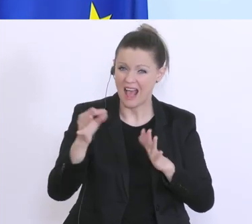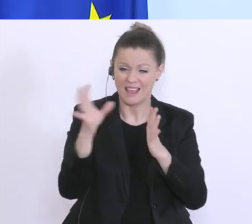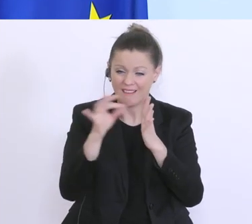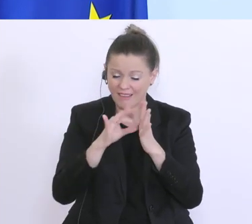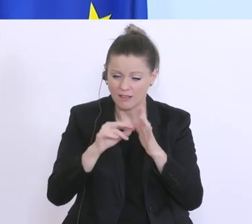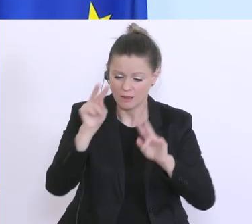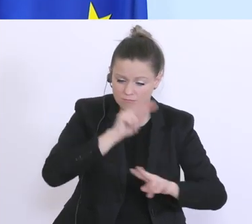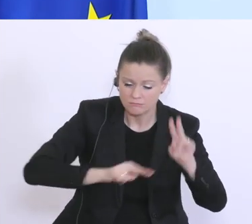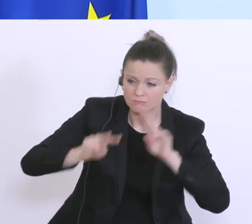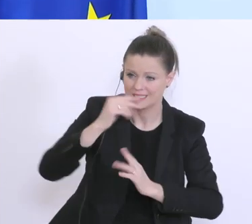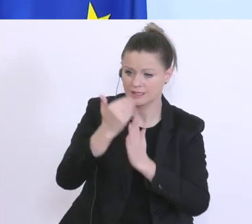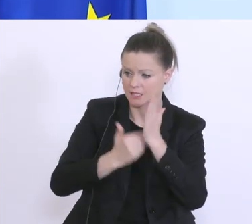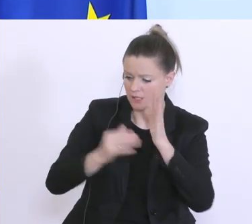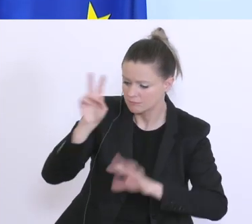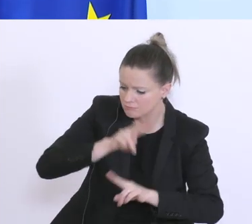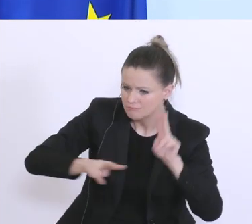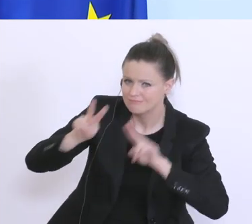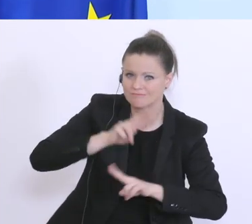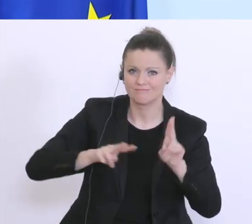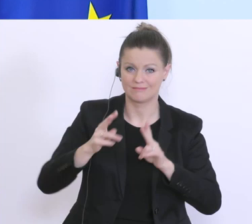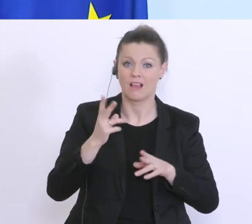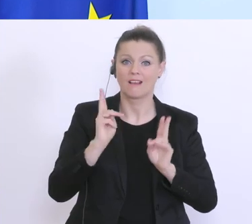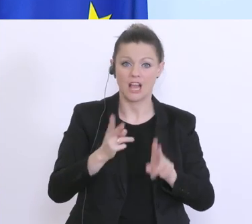um so weit hinaufgehen zu können mit der Staatshaftung wie nur irgendwie möglich.